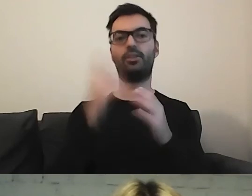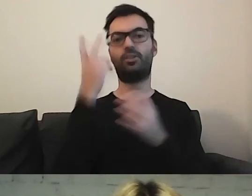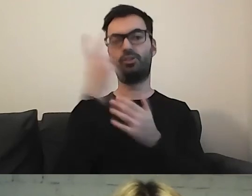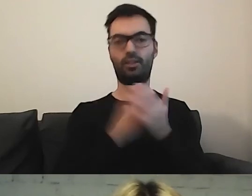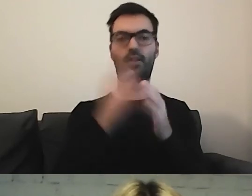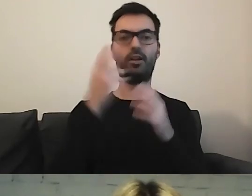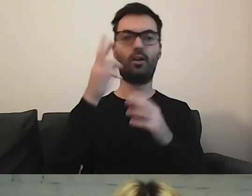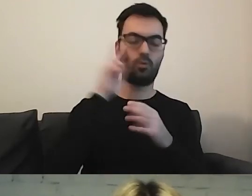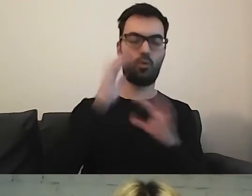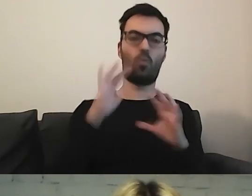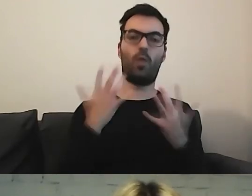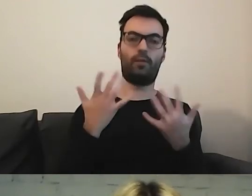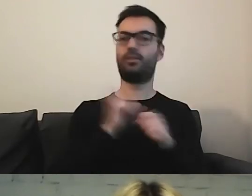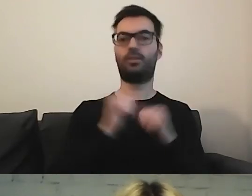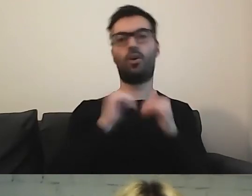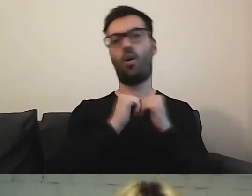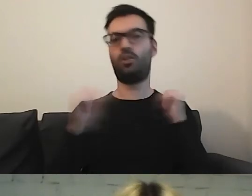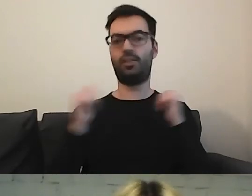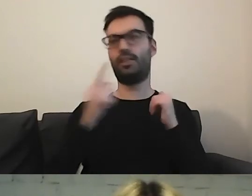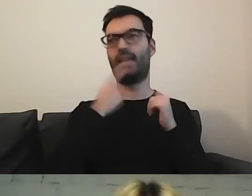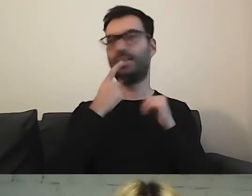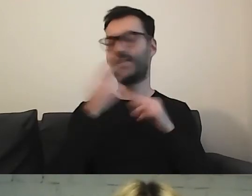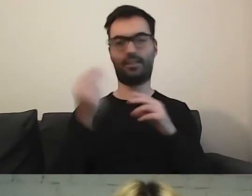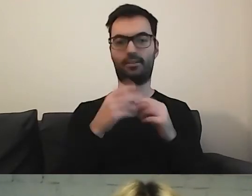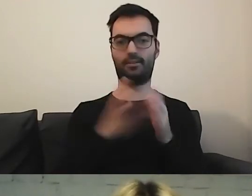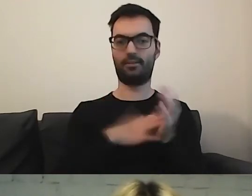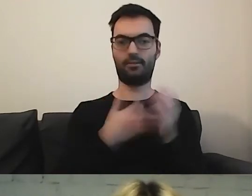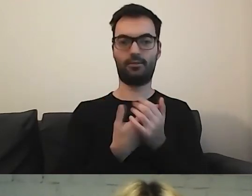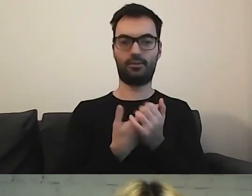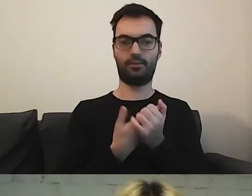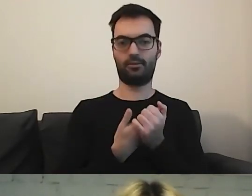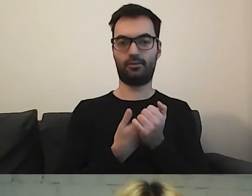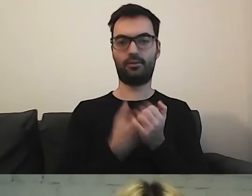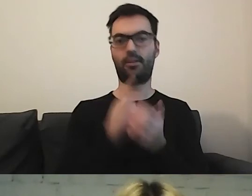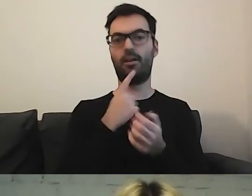To nie jest osobny twór językowy. Jak np. polski język migowy.